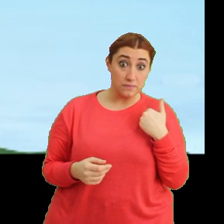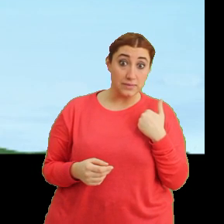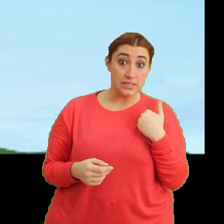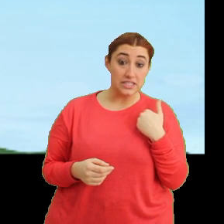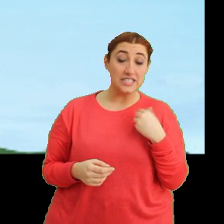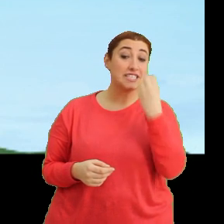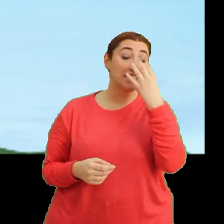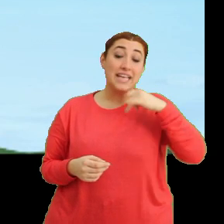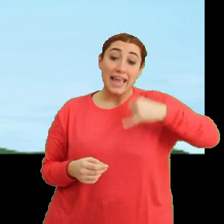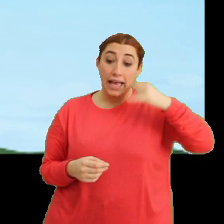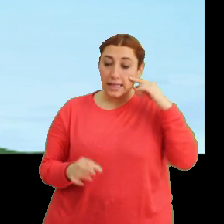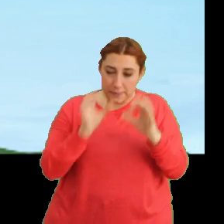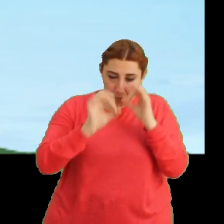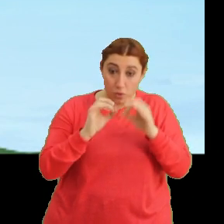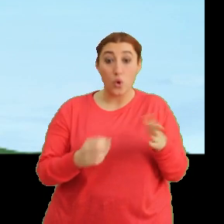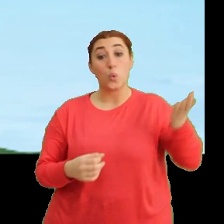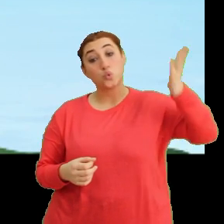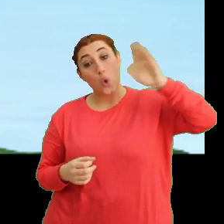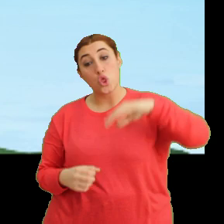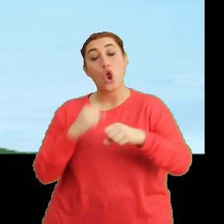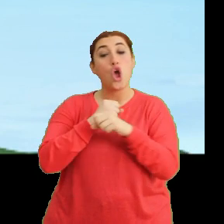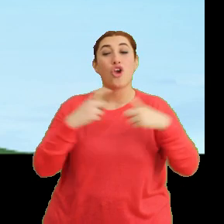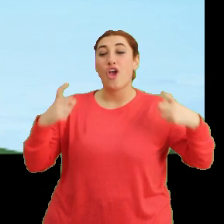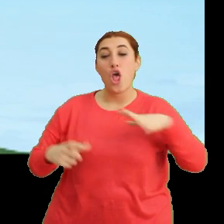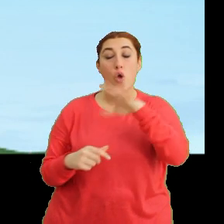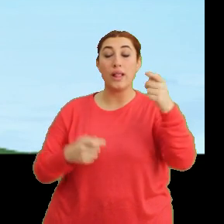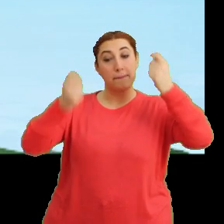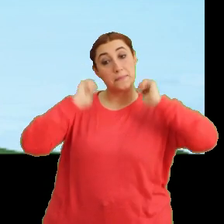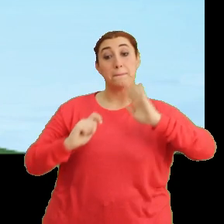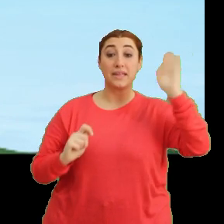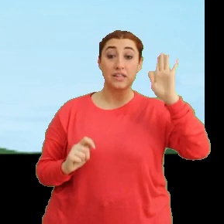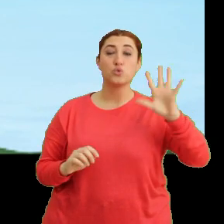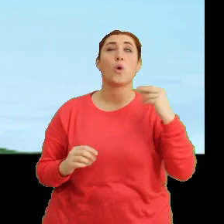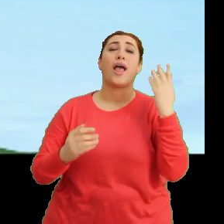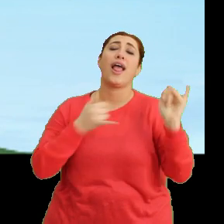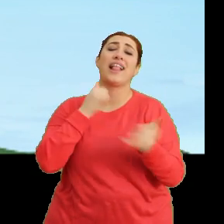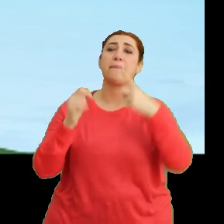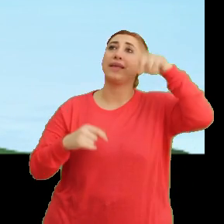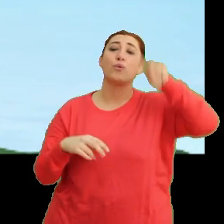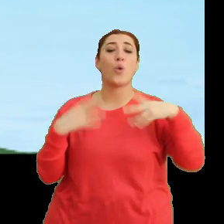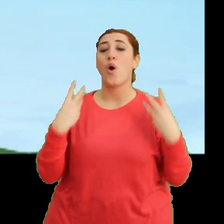Çiçeği yakından inceledikten sonra... ...göle yıkanmaya gideceğiz. Çok eğlenceli bir gün olacak.